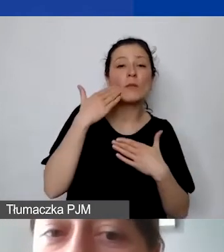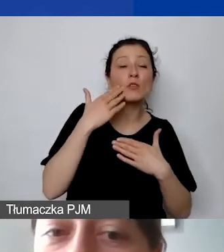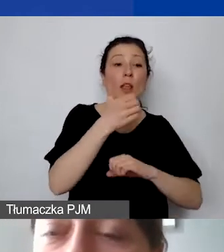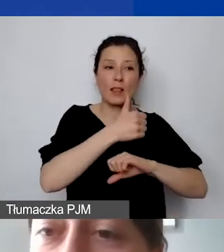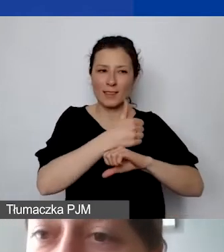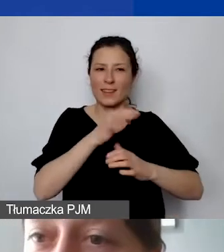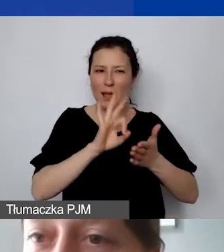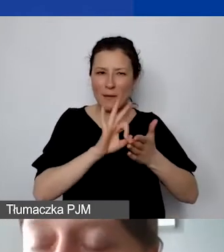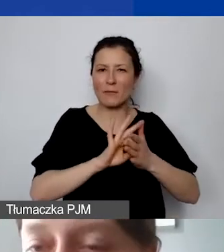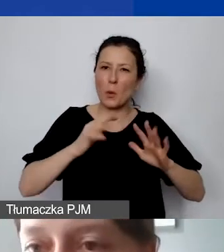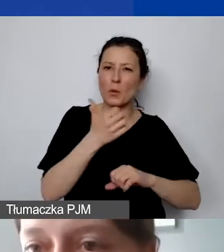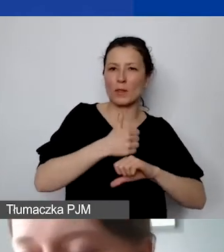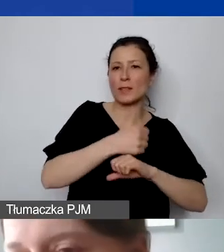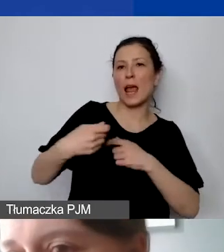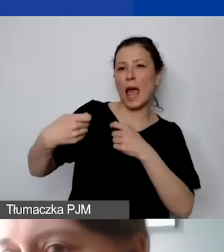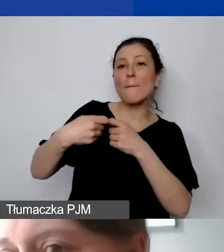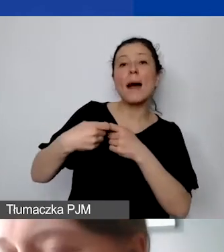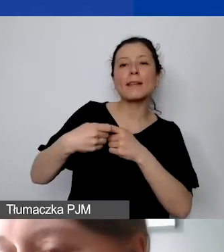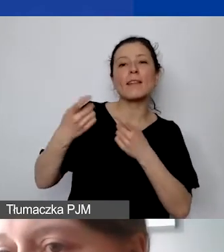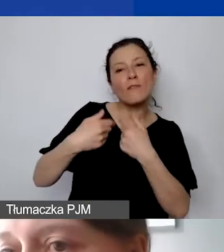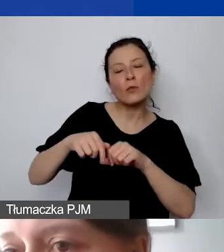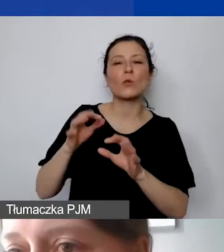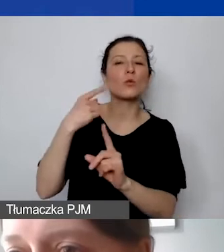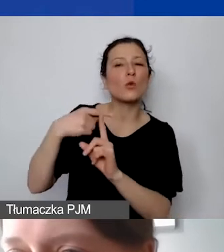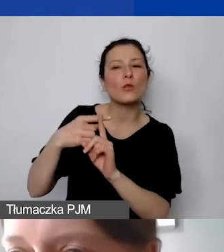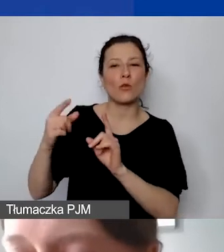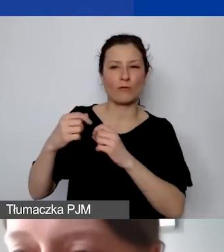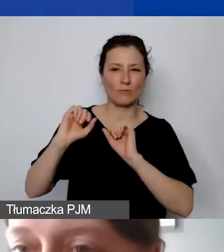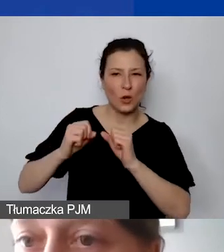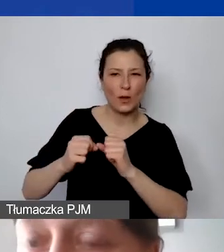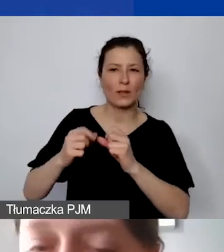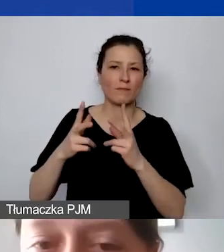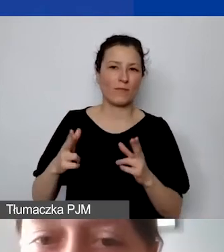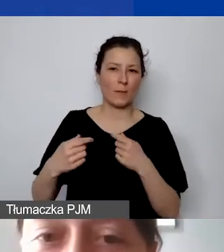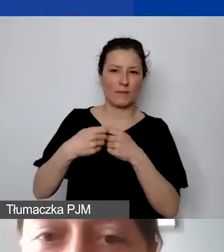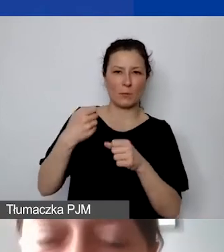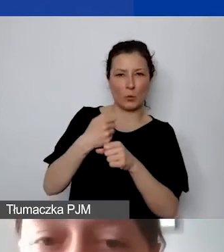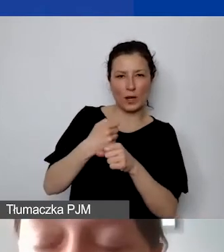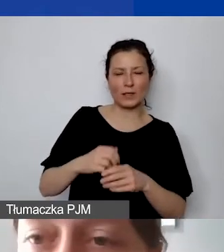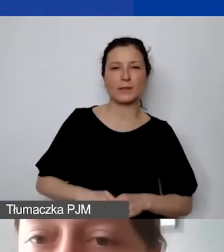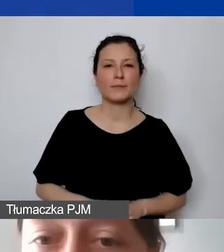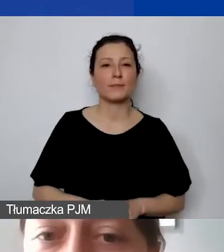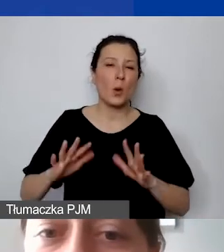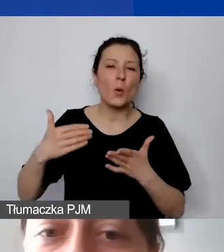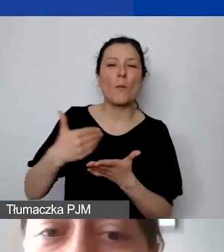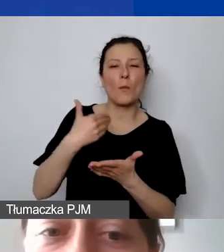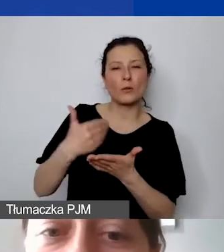a parter wykonuje pewne czynności w ramach współpracy, które są pomocnicze.